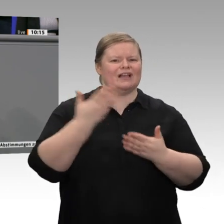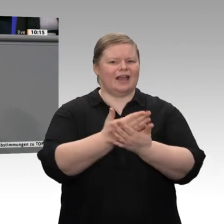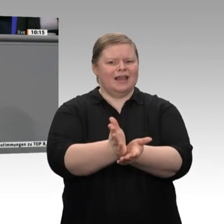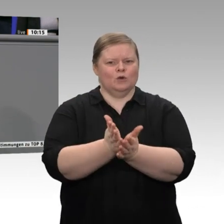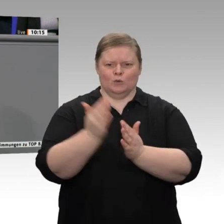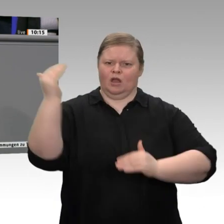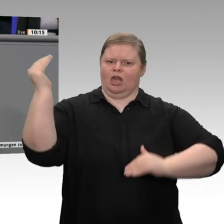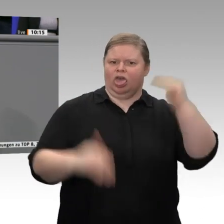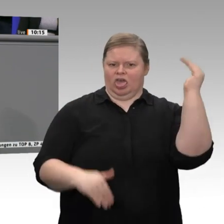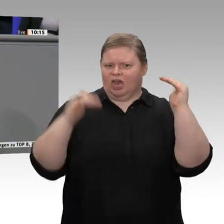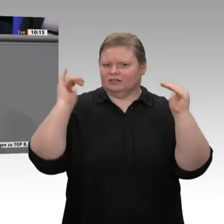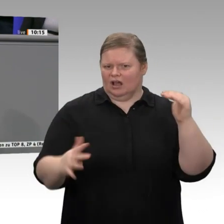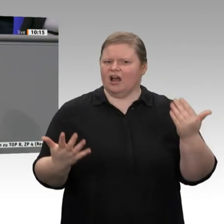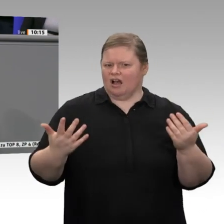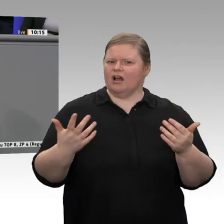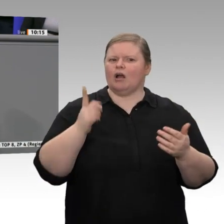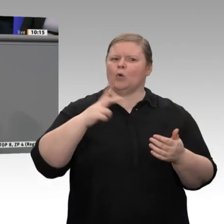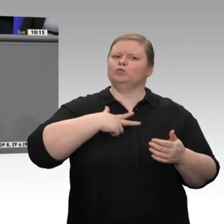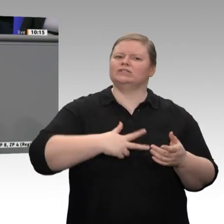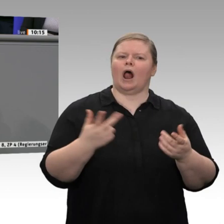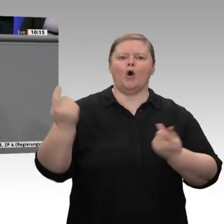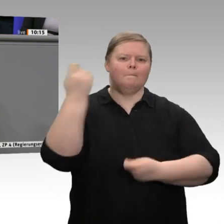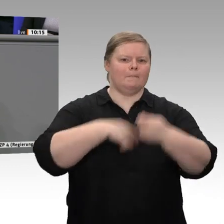Ohne sozialen Frieden gibt es auf Dauer kein Geschäft. Dabei